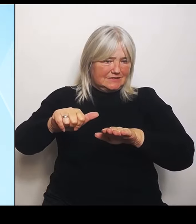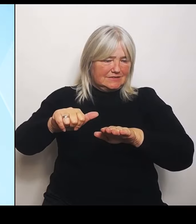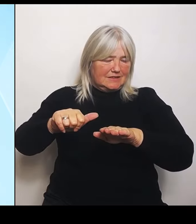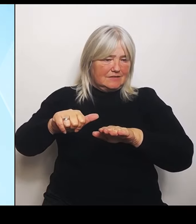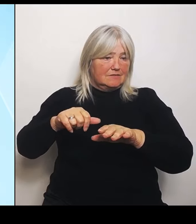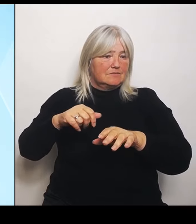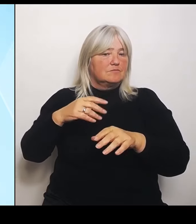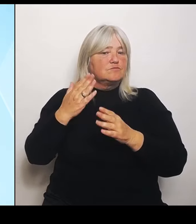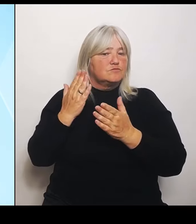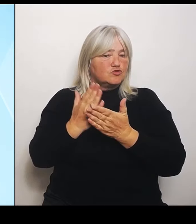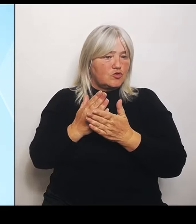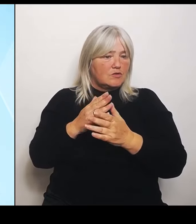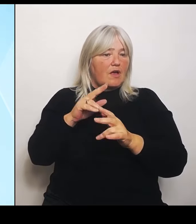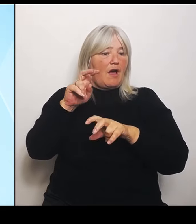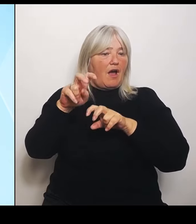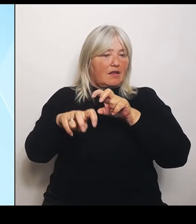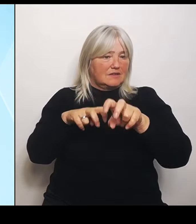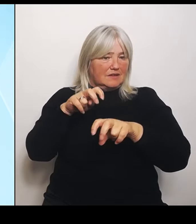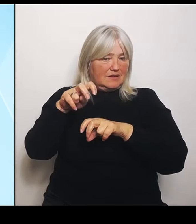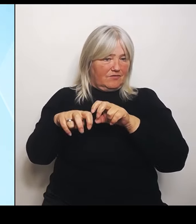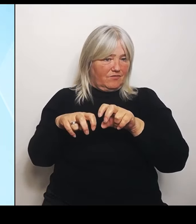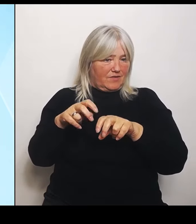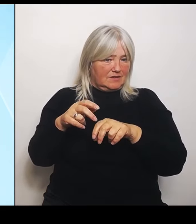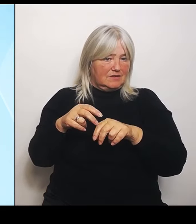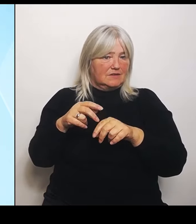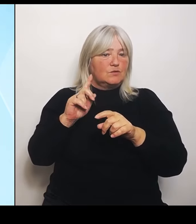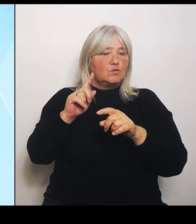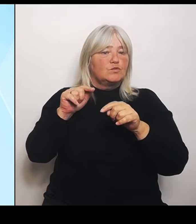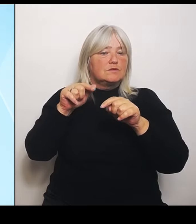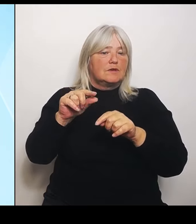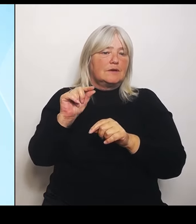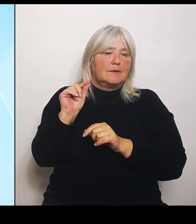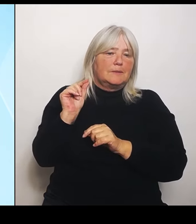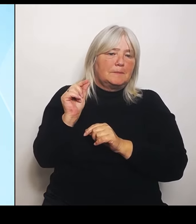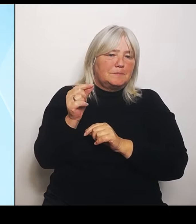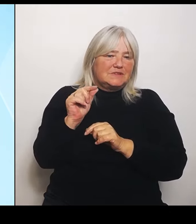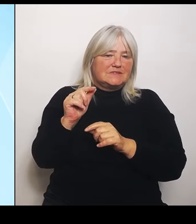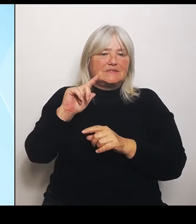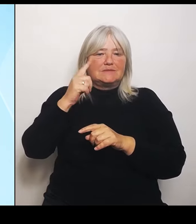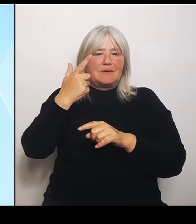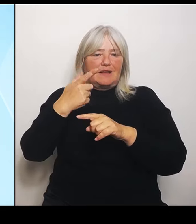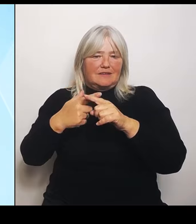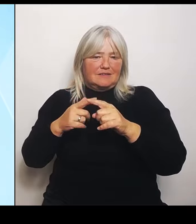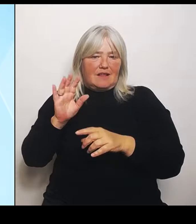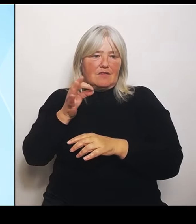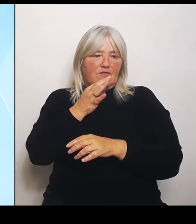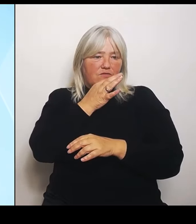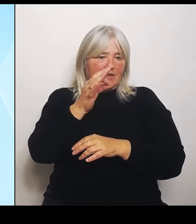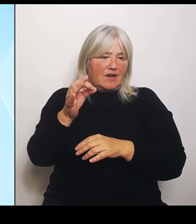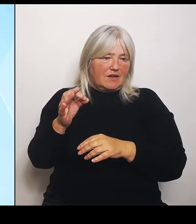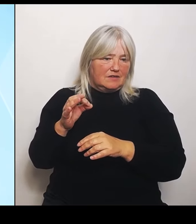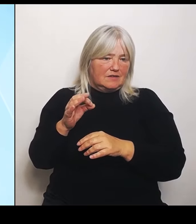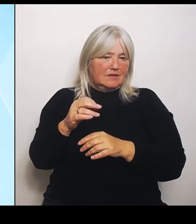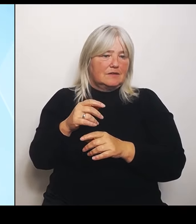bisschen der zweite Teil Ihrer Frage, nämlich dieses Thema: Menschengemacht ja oder nein? Was versteht man darunter?